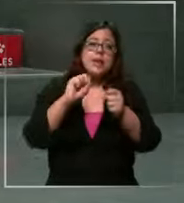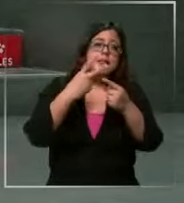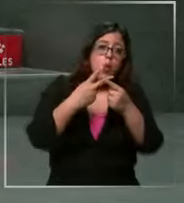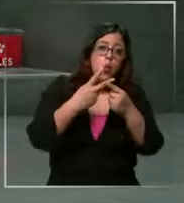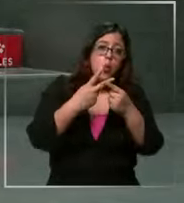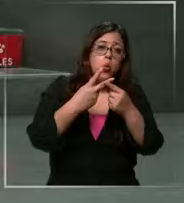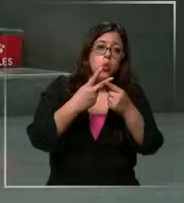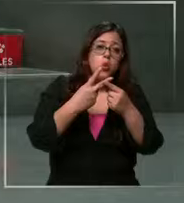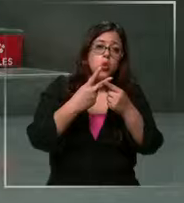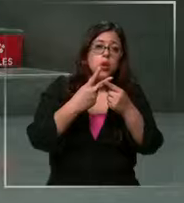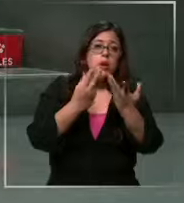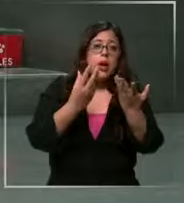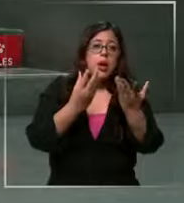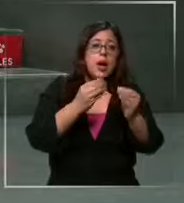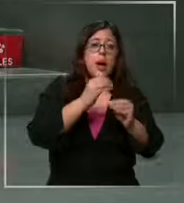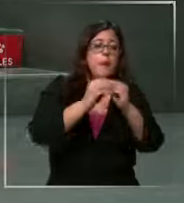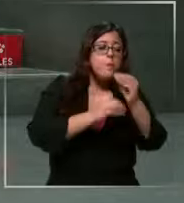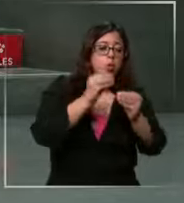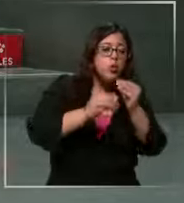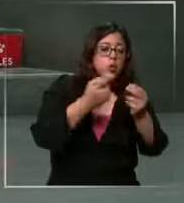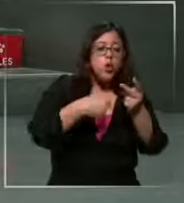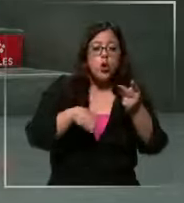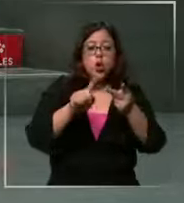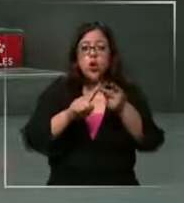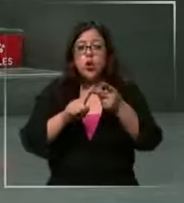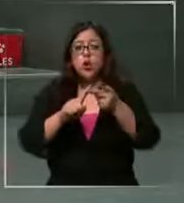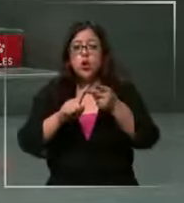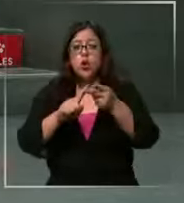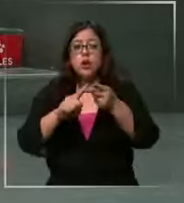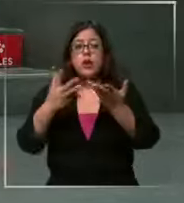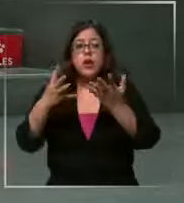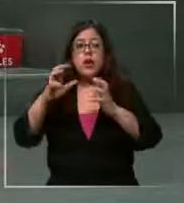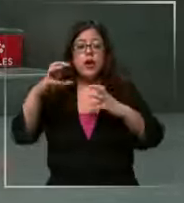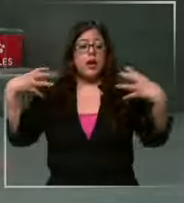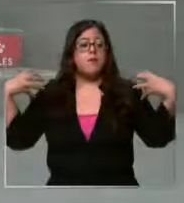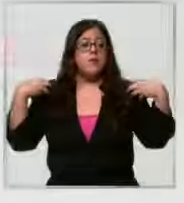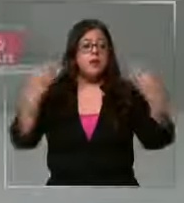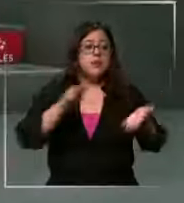al distribuidor y el se lo pasa al supermercado tenemos una ola obviamente de aumentos Mientras